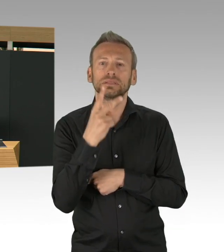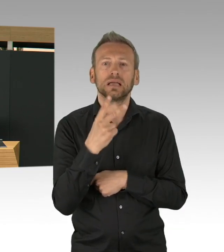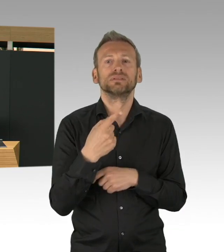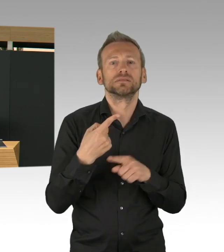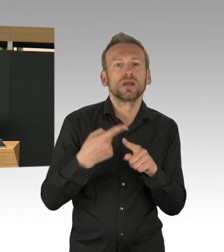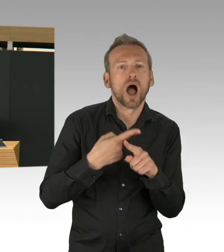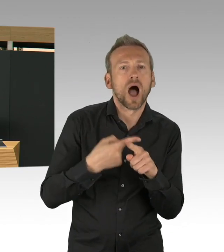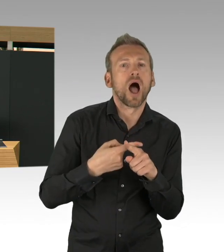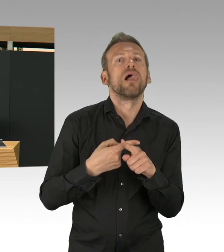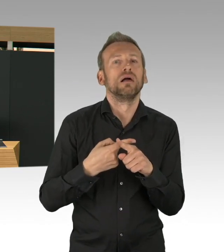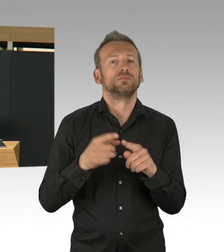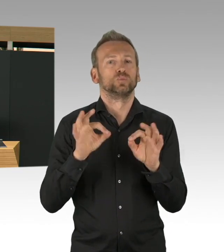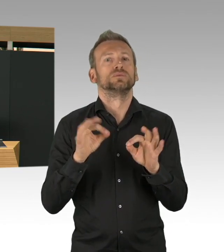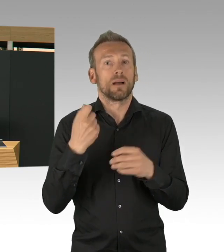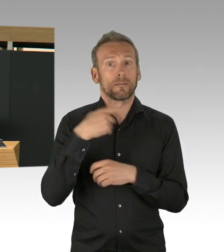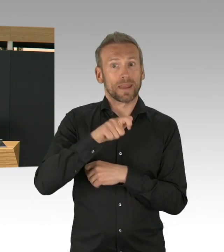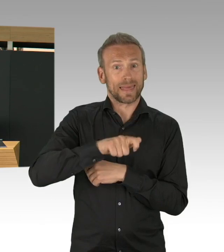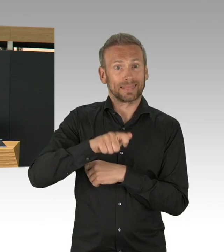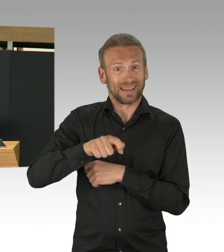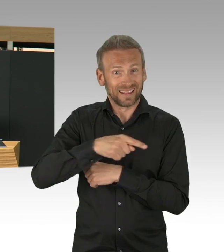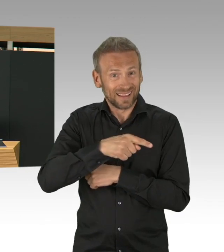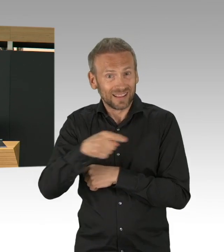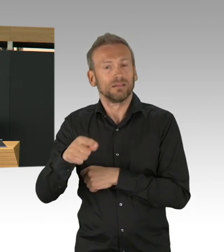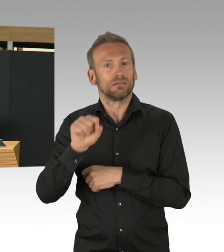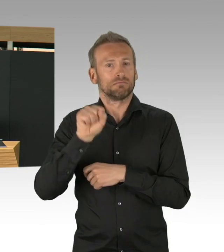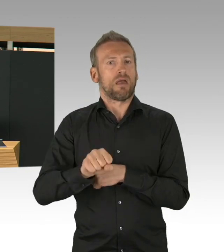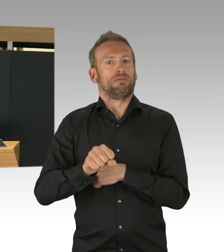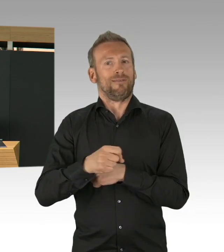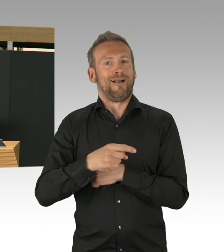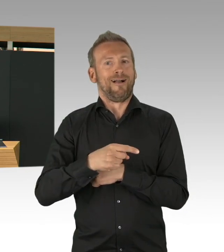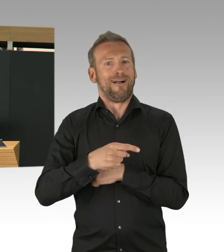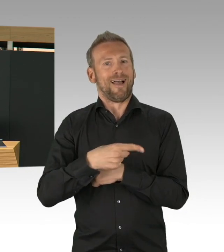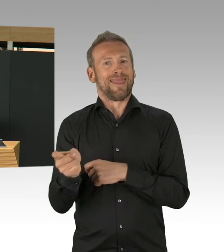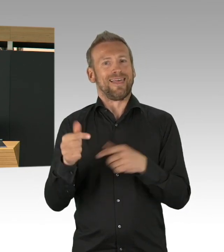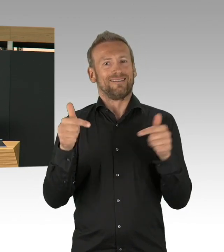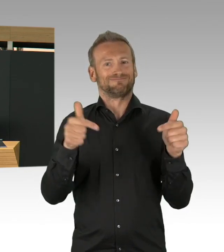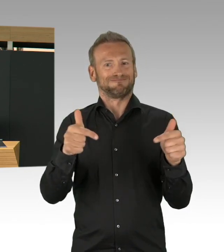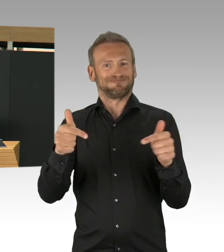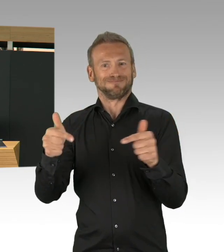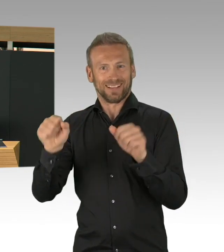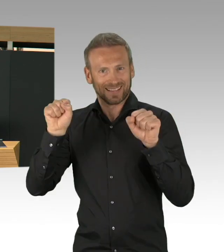sind die Kapazitäten da und das kann ich Ihnen auch sagen, unsere Krankenhäuser waren ganz fleißig beim Bestellen